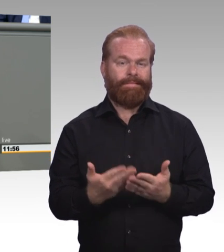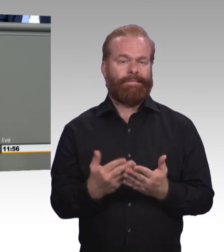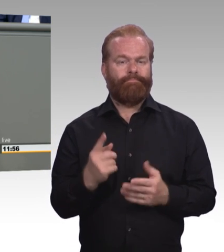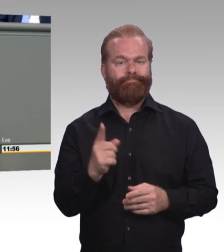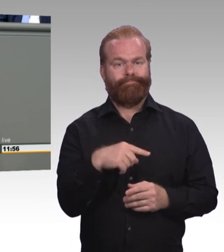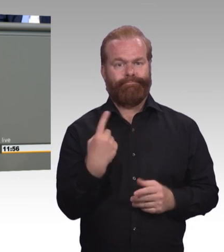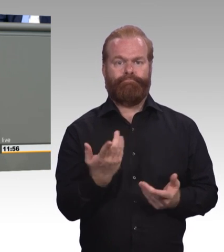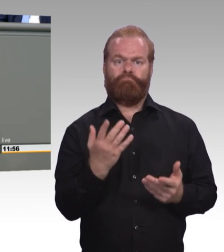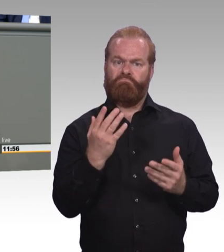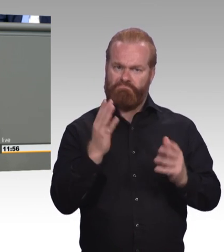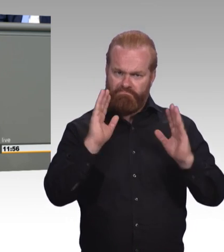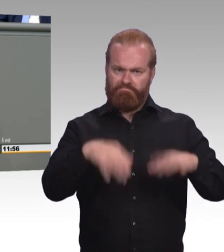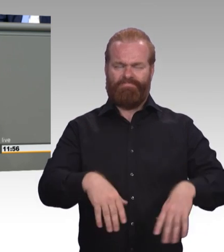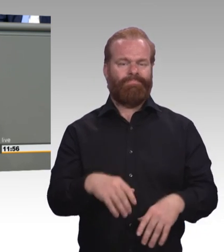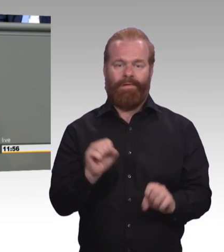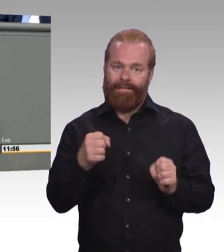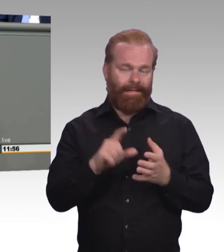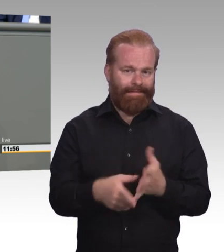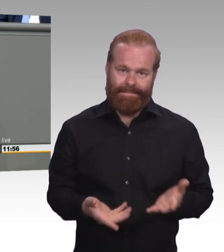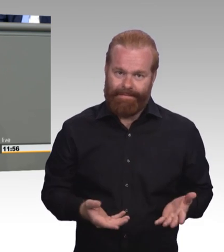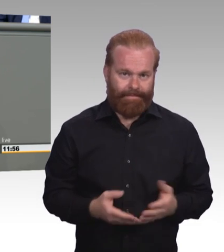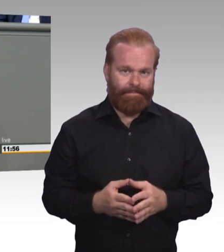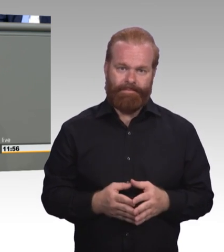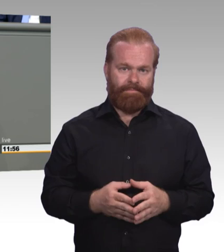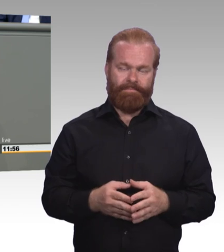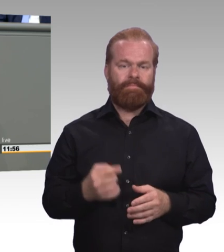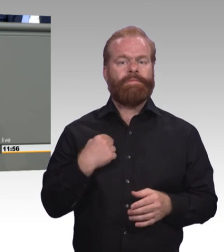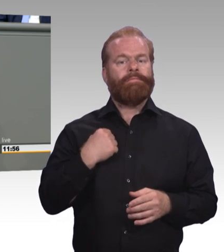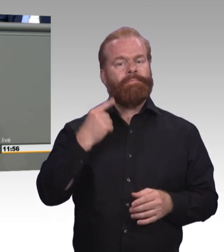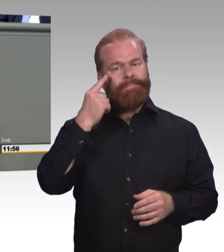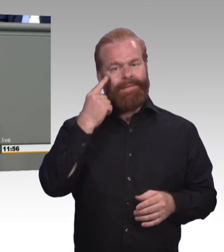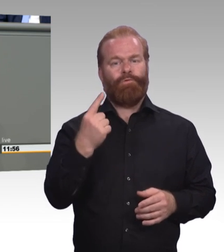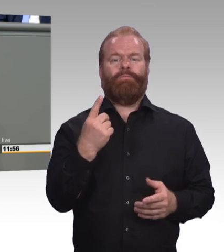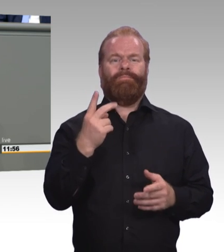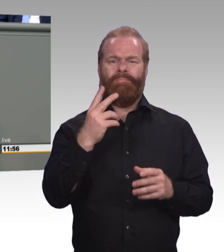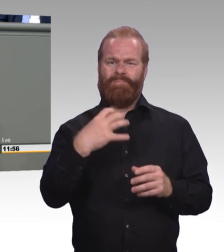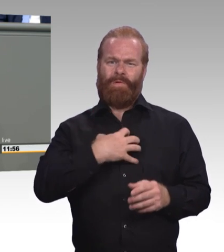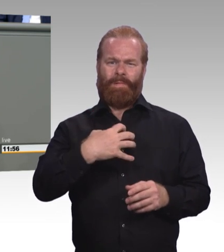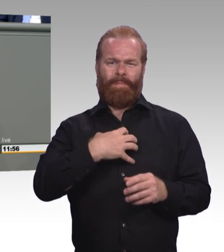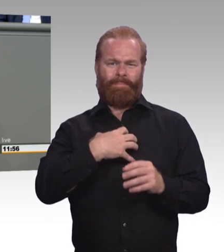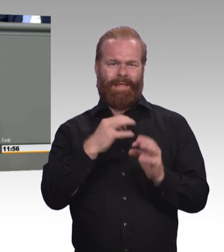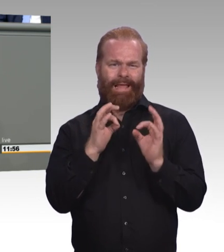wo Kinder sehr viel zu früh auf ein Bildungsgleis gesetzt werden, bei dem sie am Ende ohne Schulabschluss